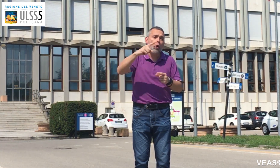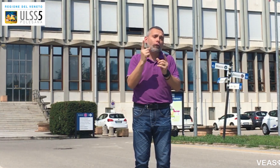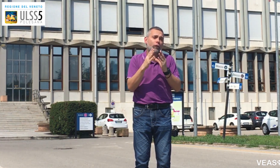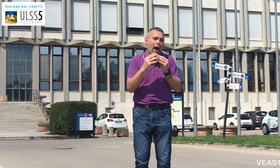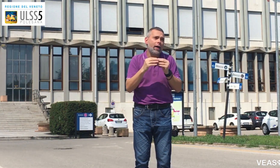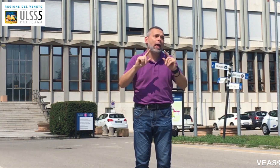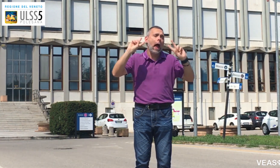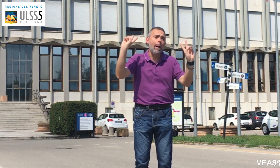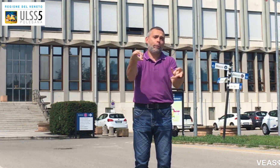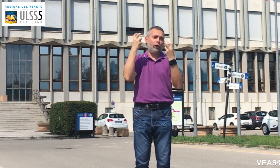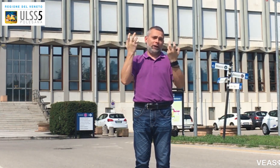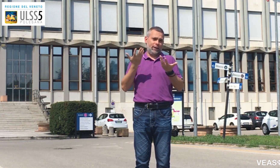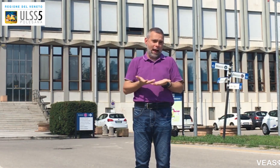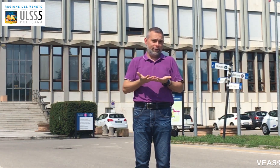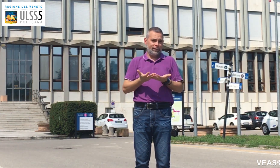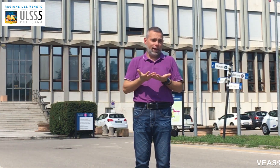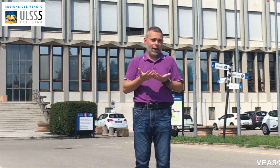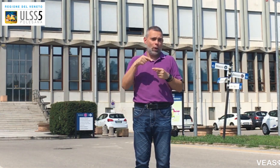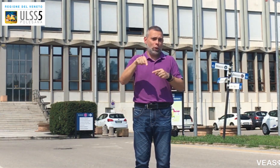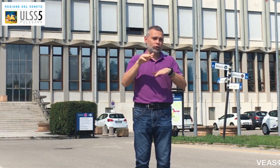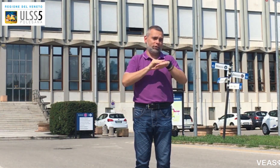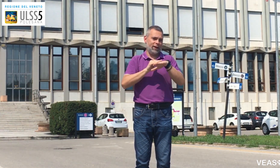approfittiamone!